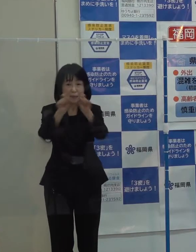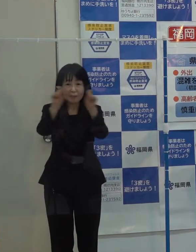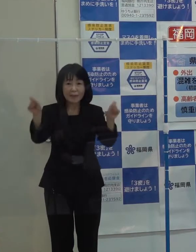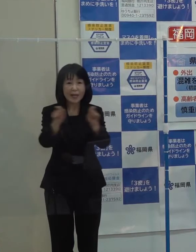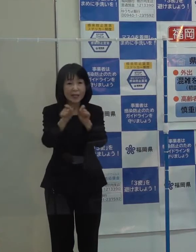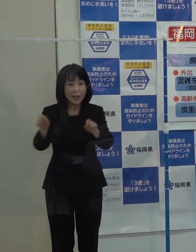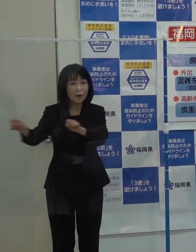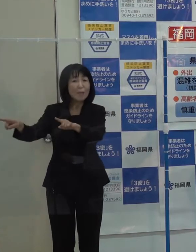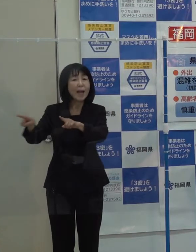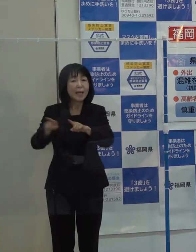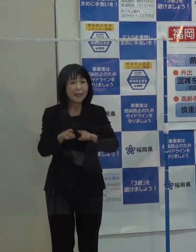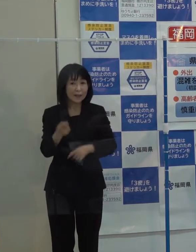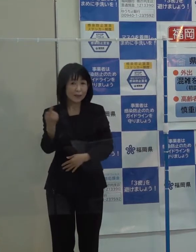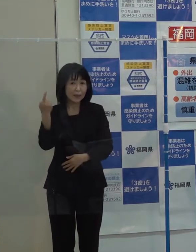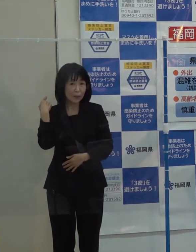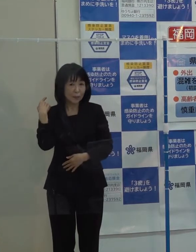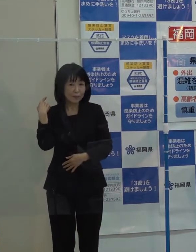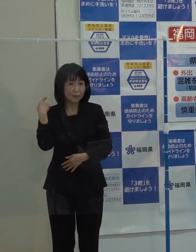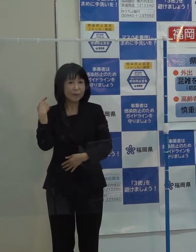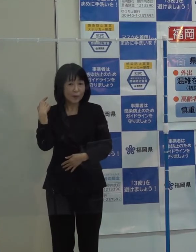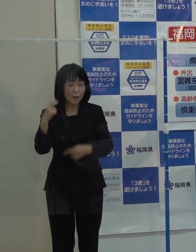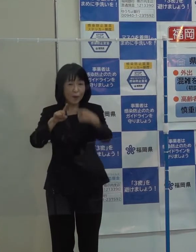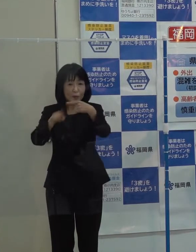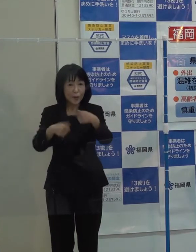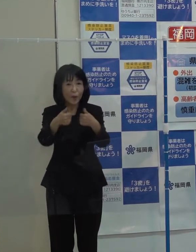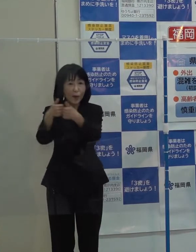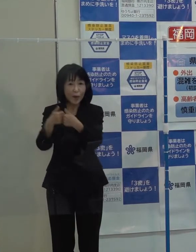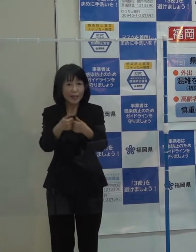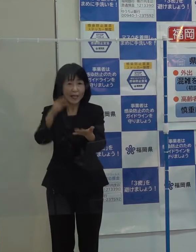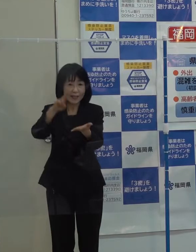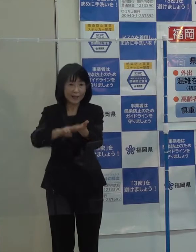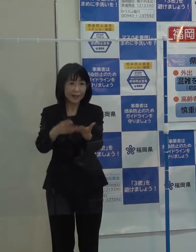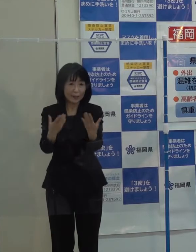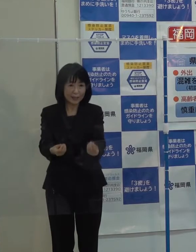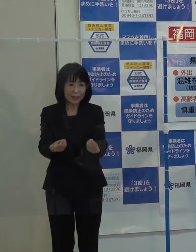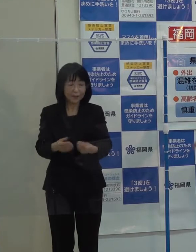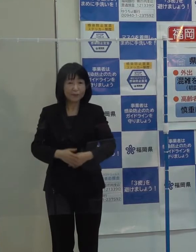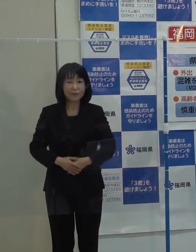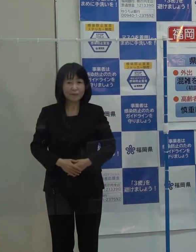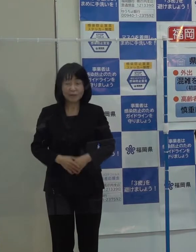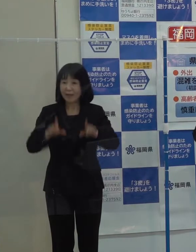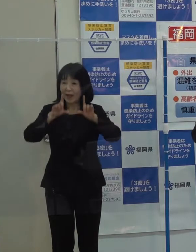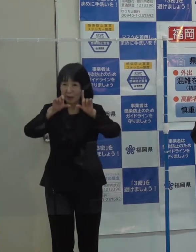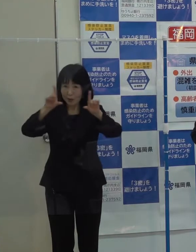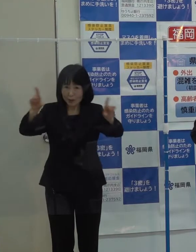昨日の庁議で決定したものです それでは 発表します